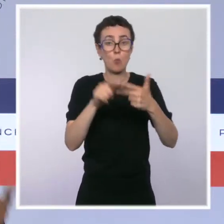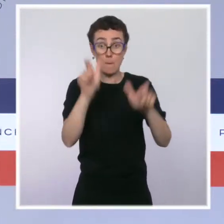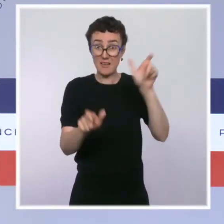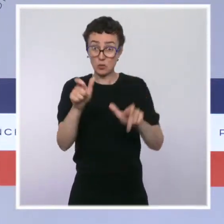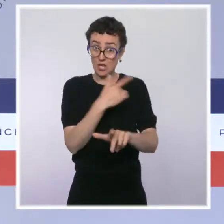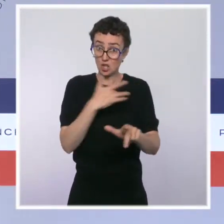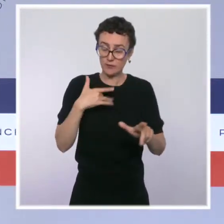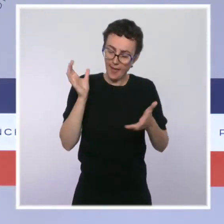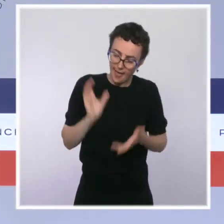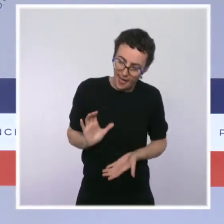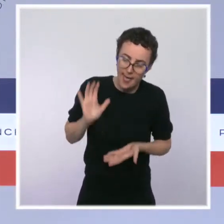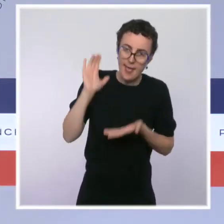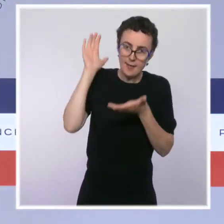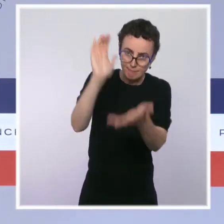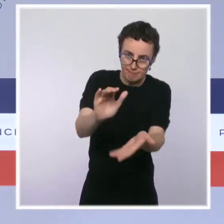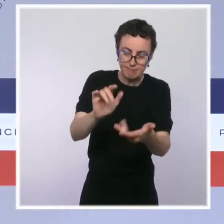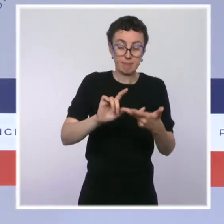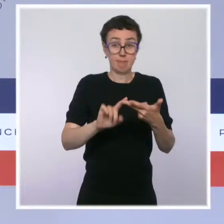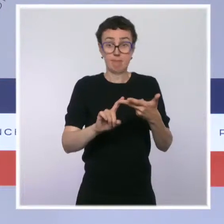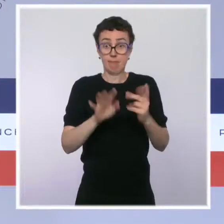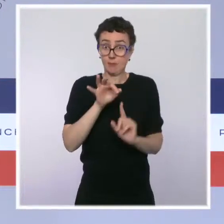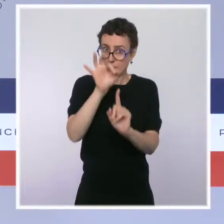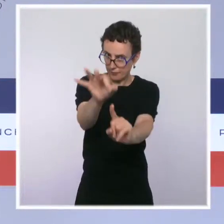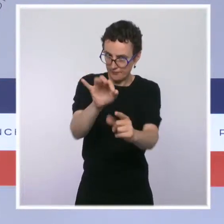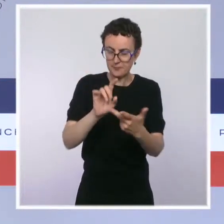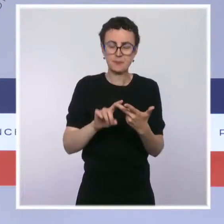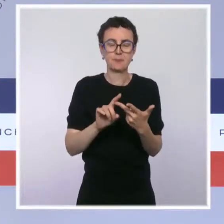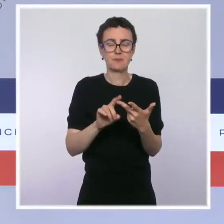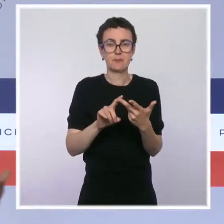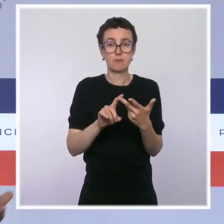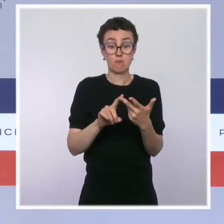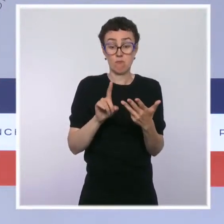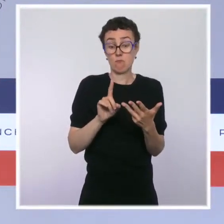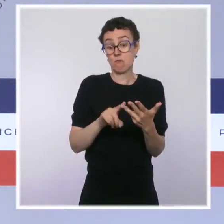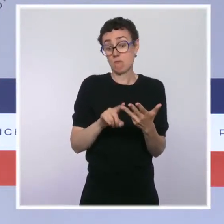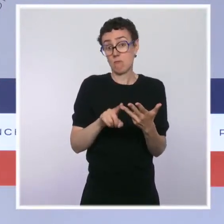qu'on est prêt à apporter des moyens financiers supplémentaires, et ce sera notamment un financement via l'assurance